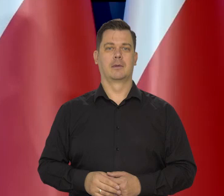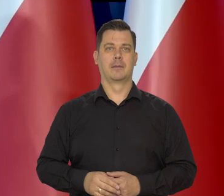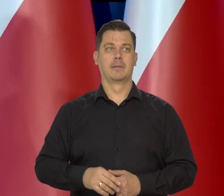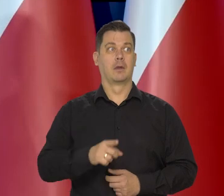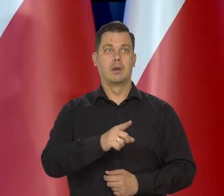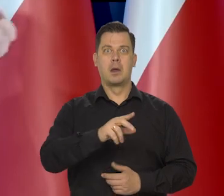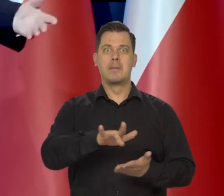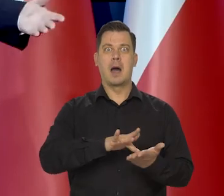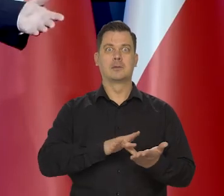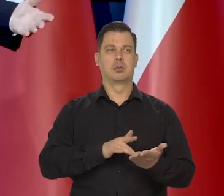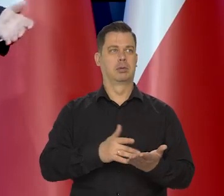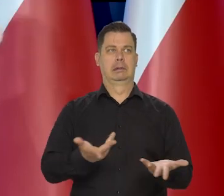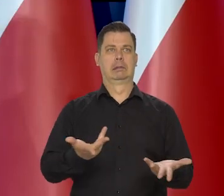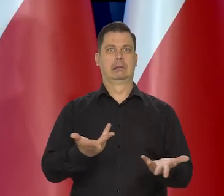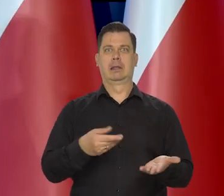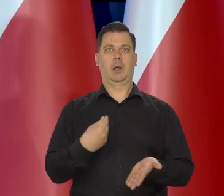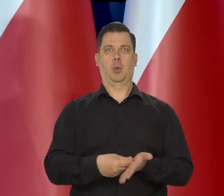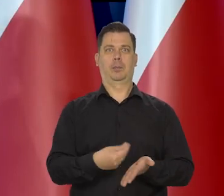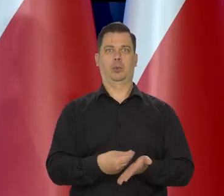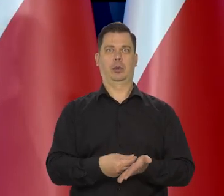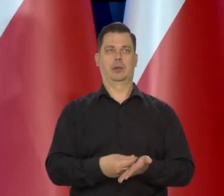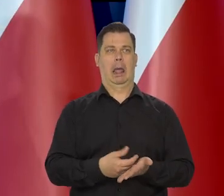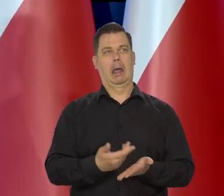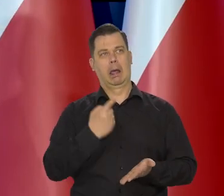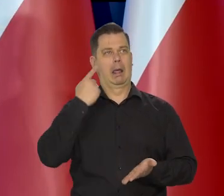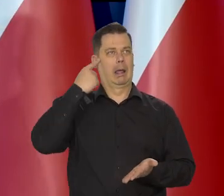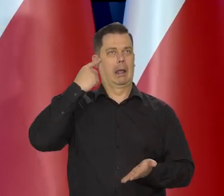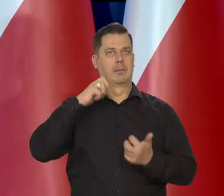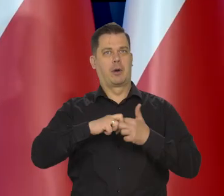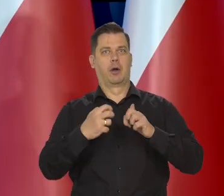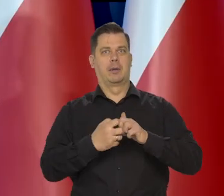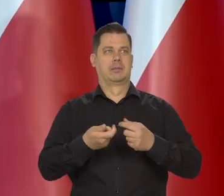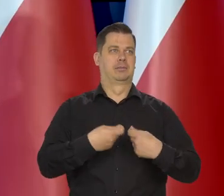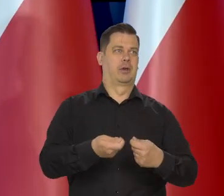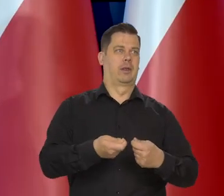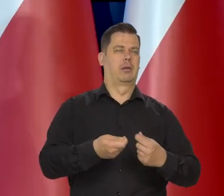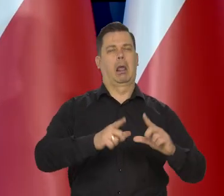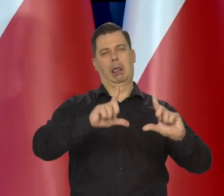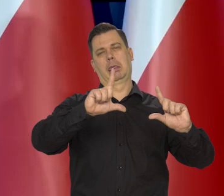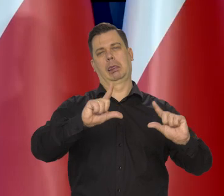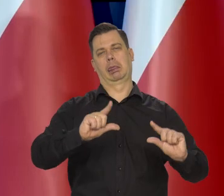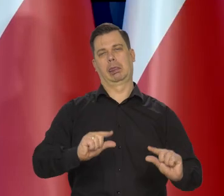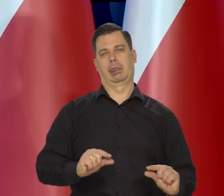I nagle popyt na masło radykalnie spadło i są kłopoty z jego sprzedażą.